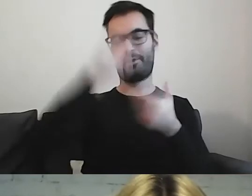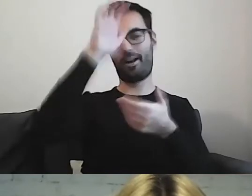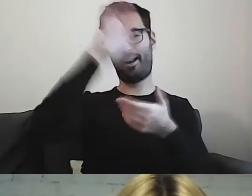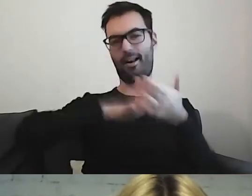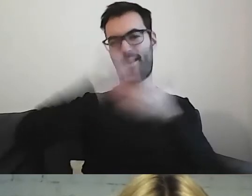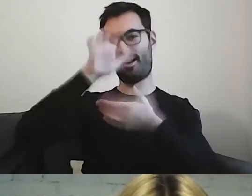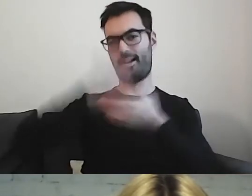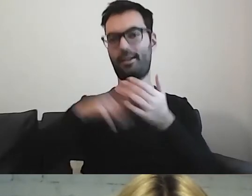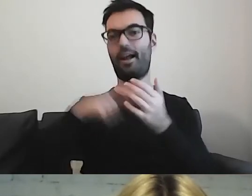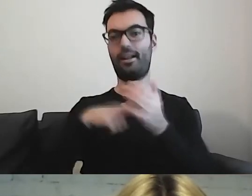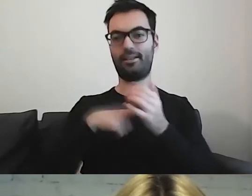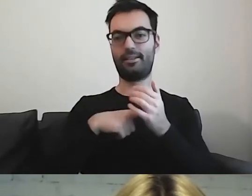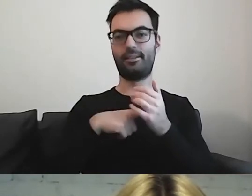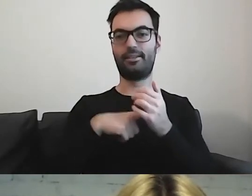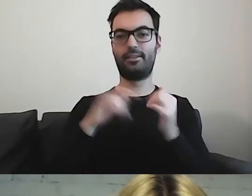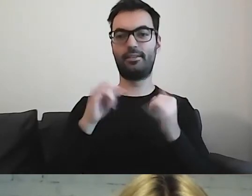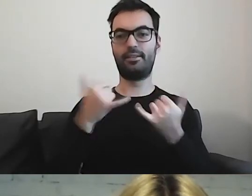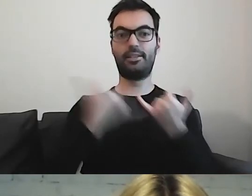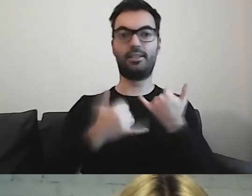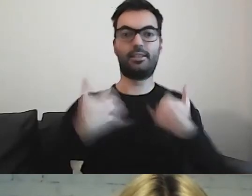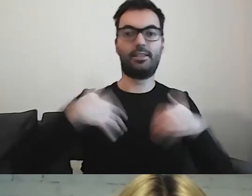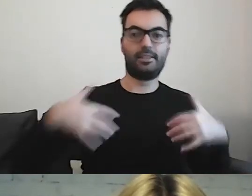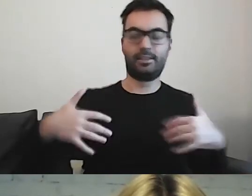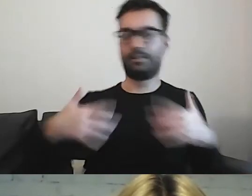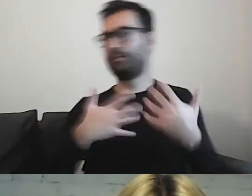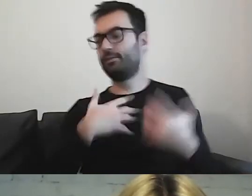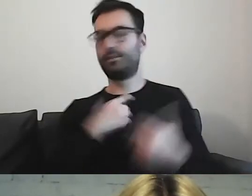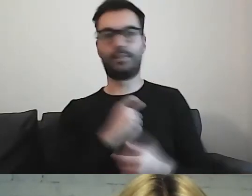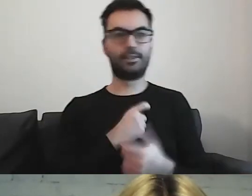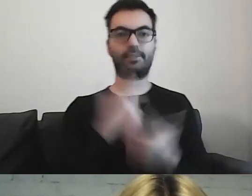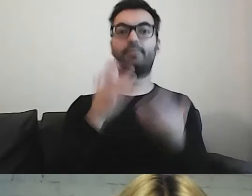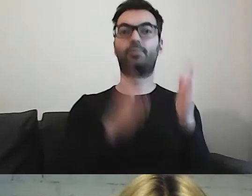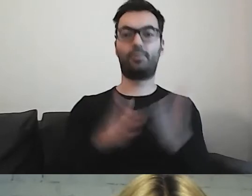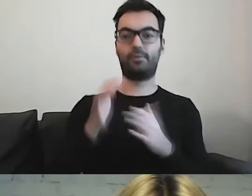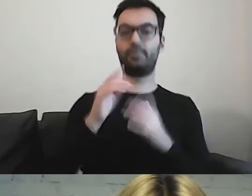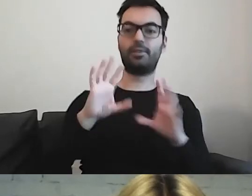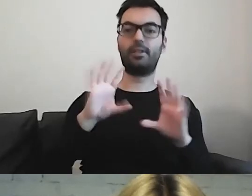W momentach stresu, gdy chcemy się przygotować razem ze swoim dzieckiem -